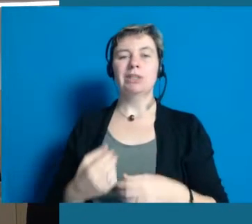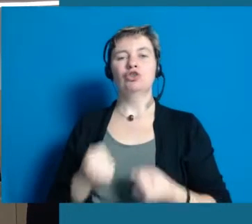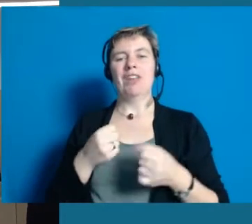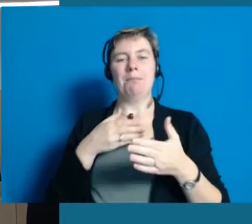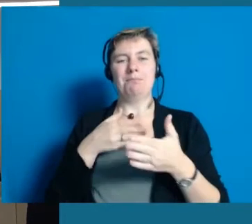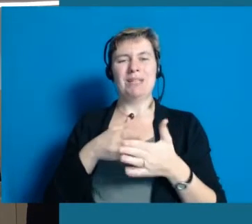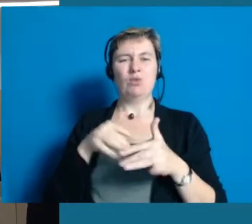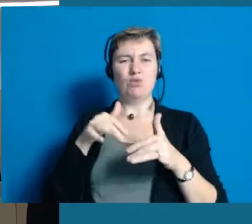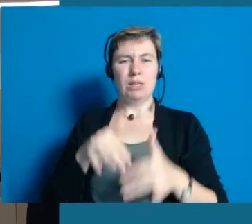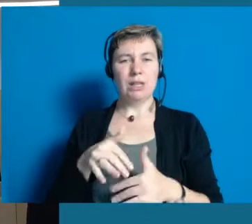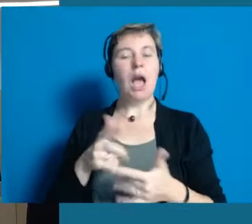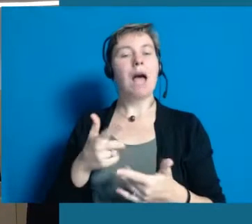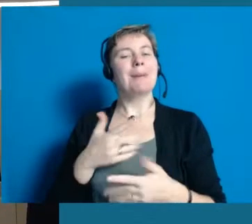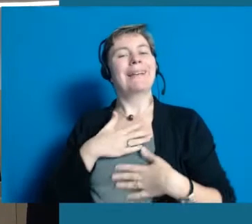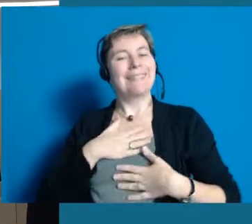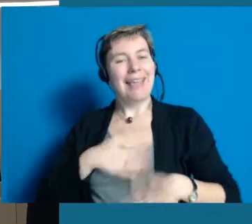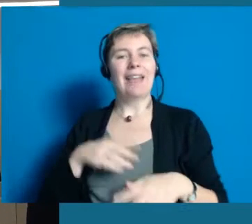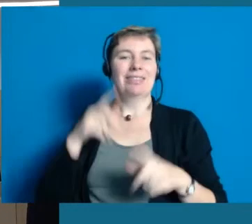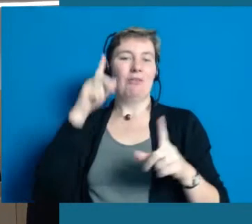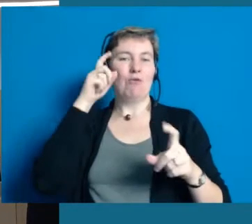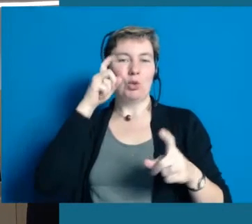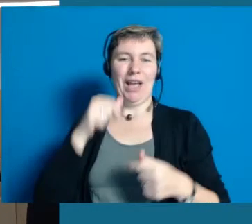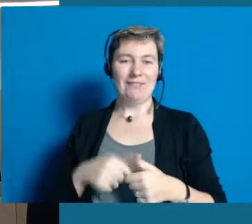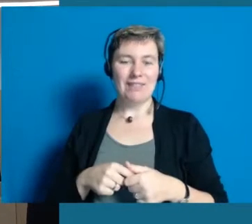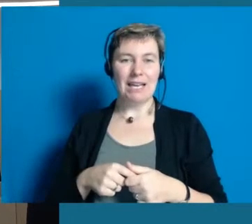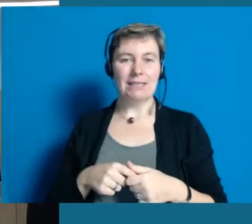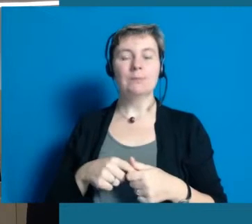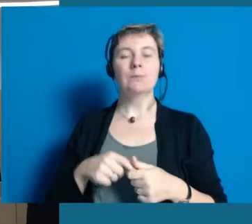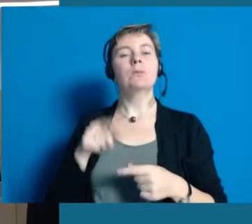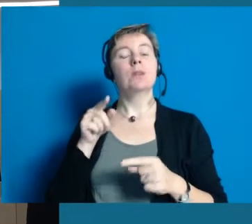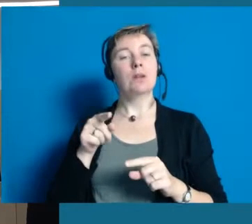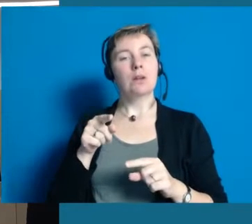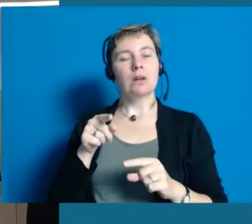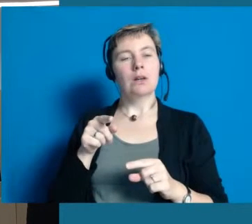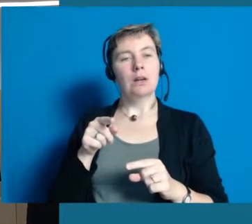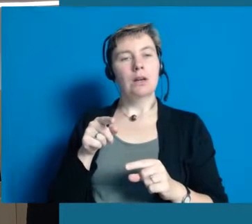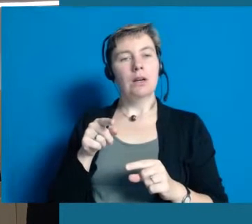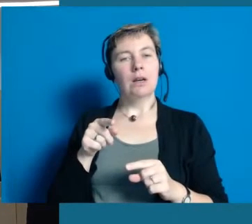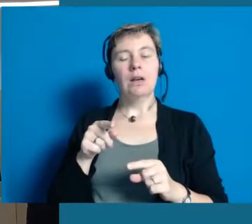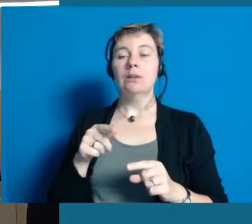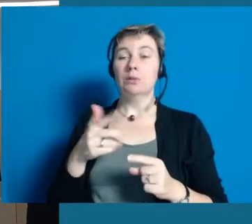Sie ist wirklich sehr schwer behindert, fotografiert aber leidenschaftlich gerne und hat auch sehr ausdrucksvolle Fotos.